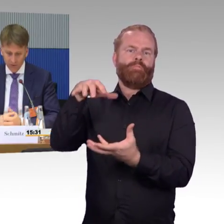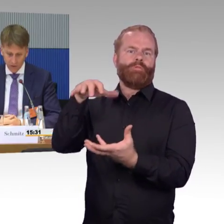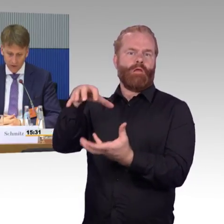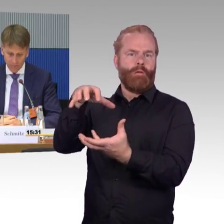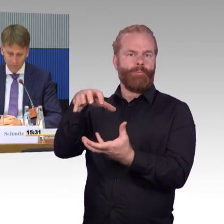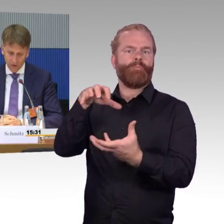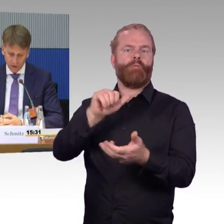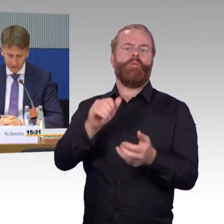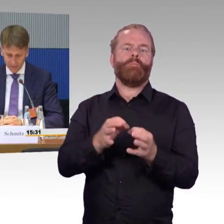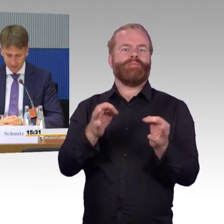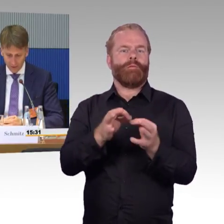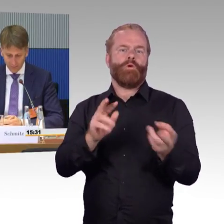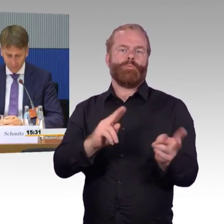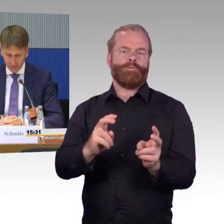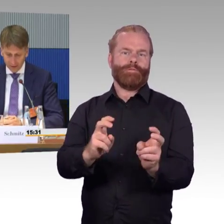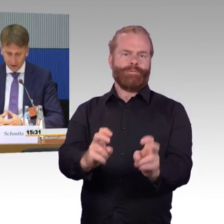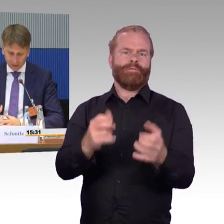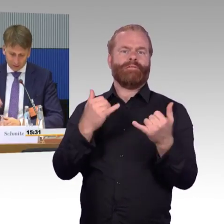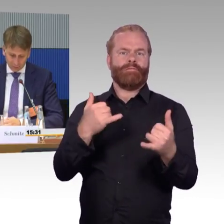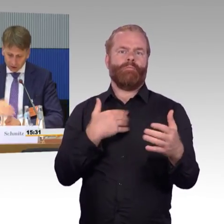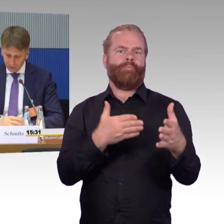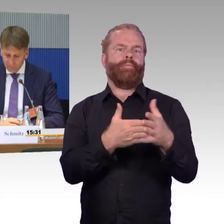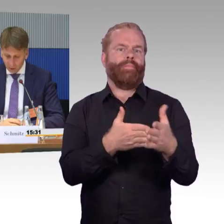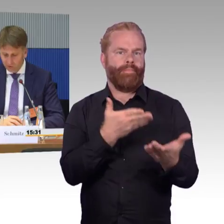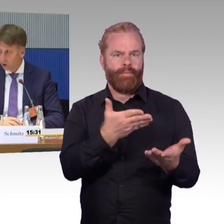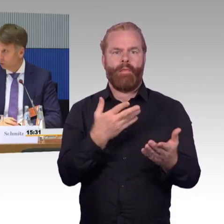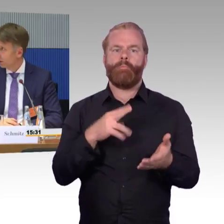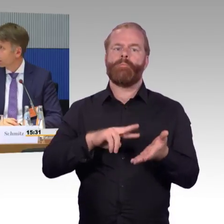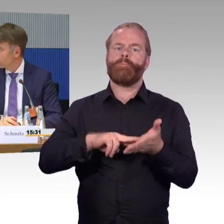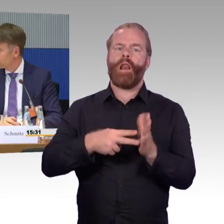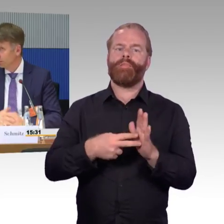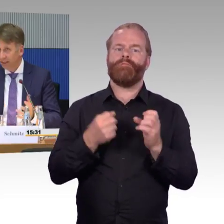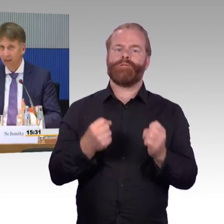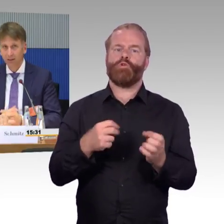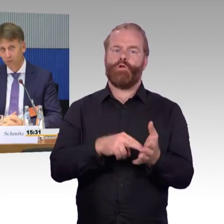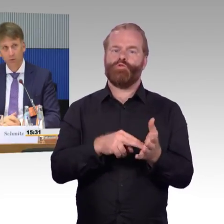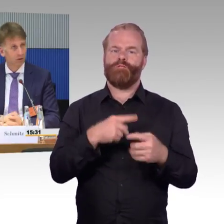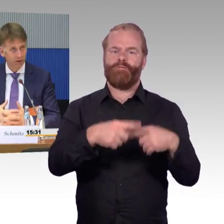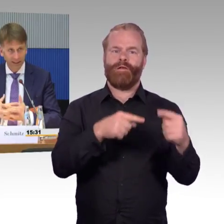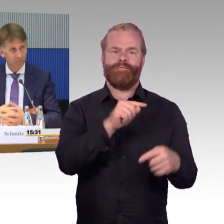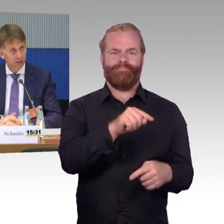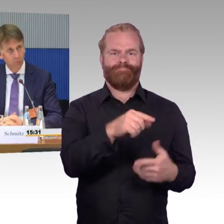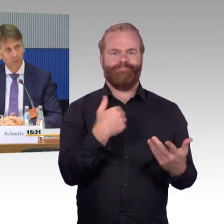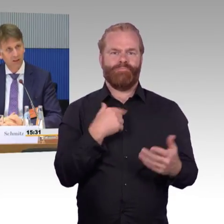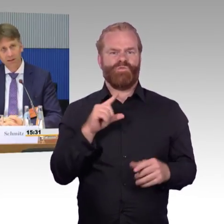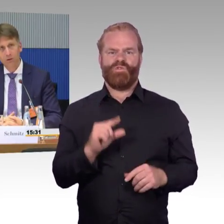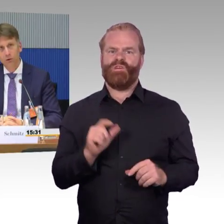damit wir dort eben schneller werden können. Dann wurde das Thema Ausleuchtung angesprochen. WLAN in Zügen, in S-Bahnen, wo auch immer.